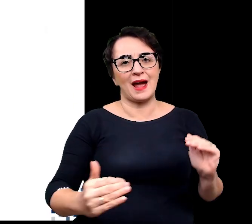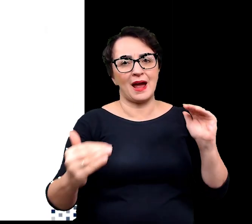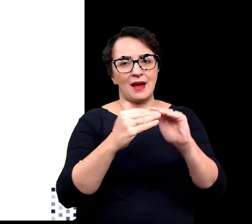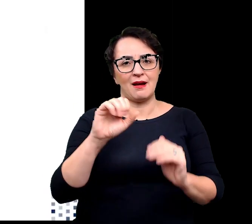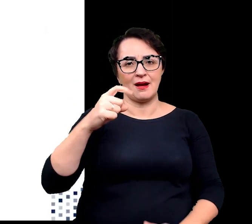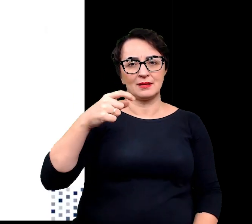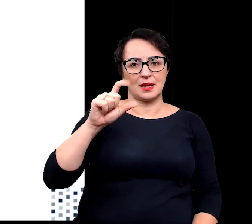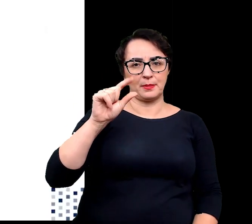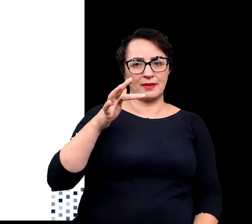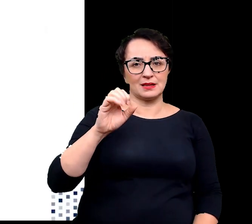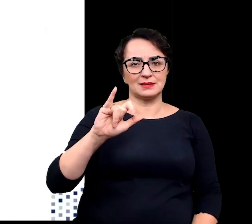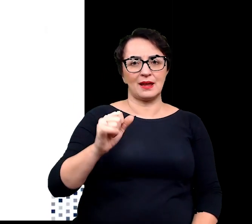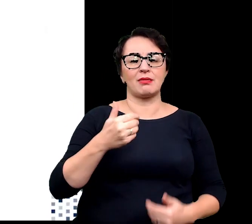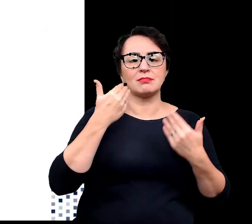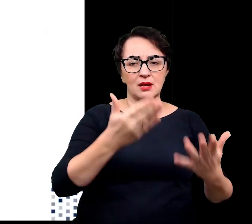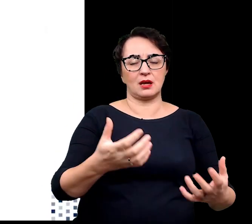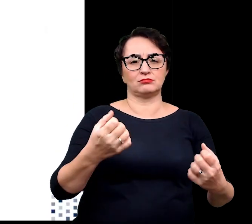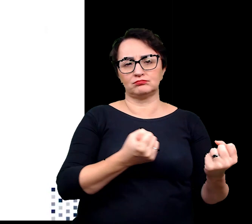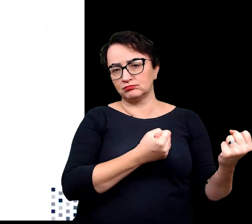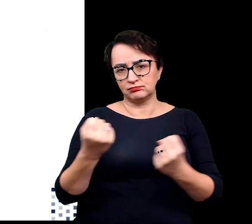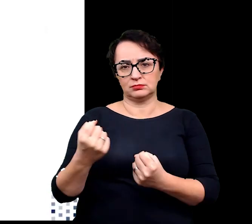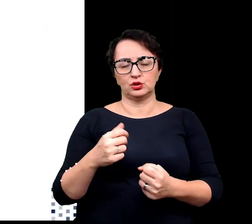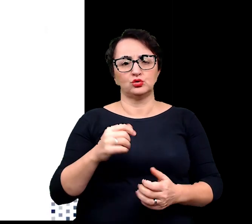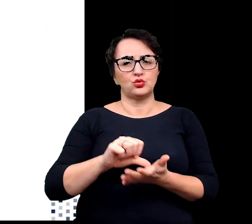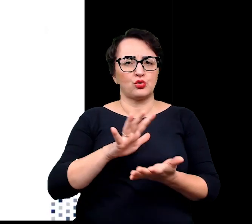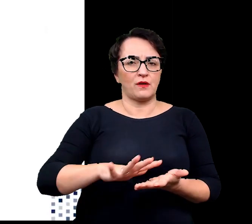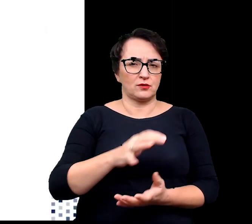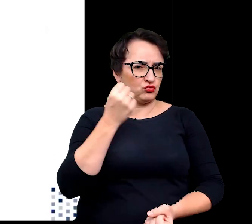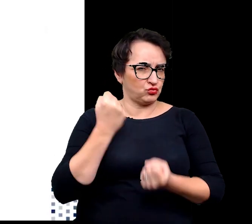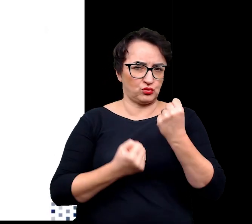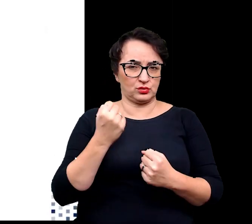umożliwiających przetrwanie w tak trudnym środowisku.